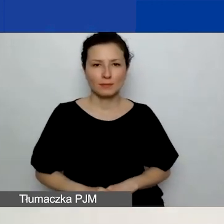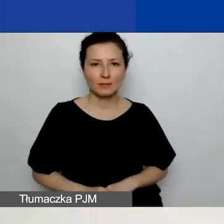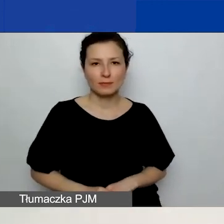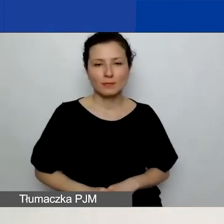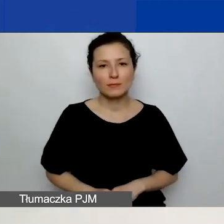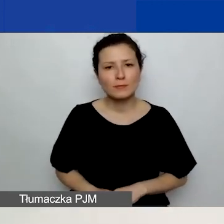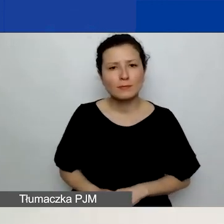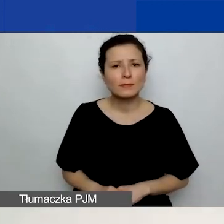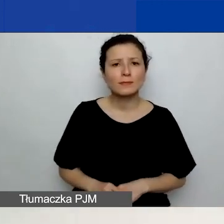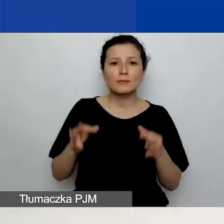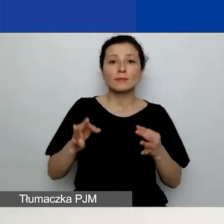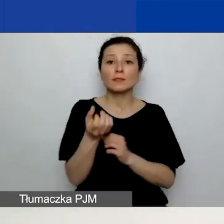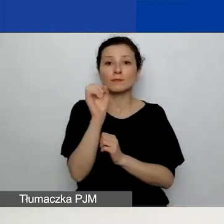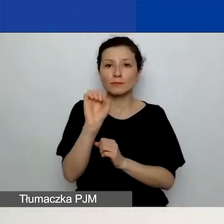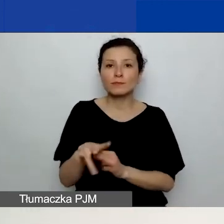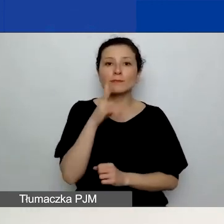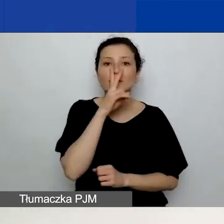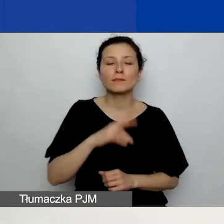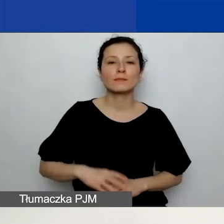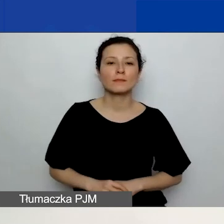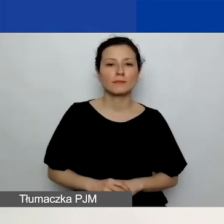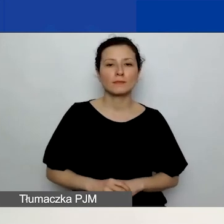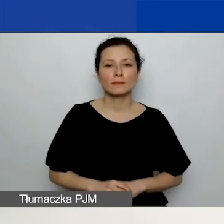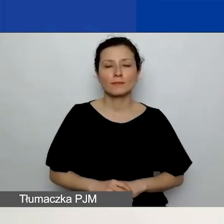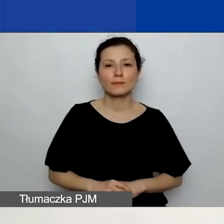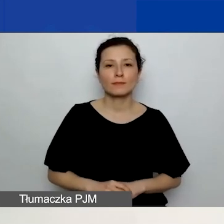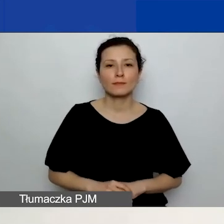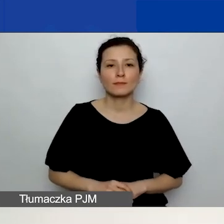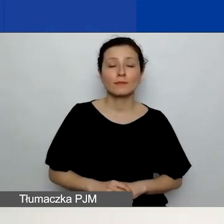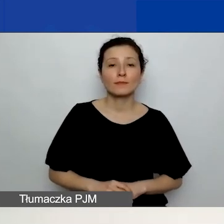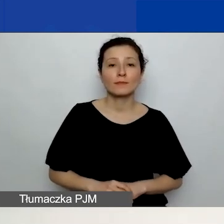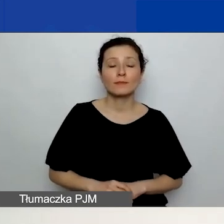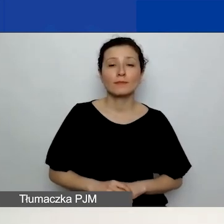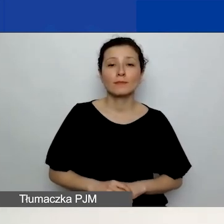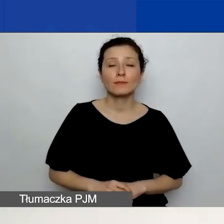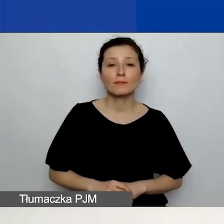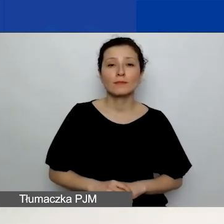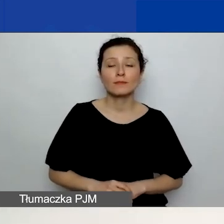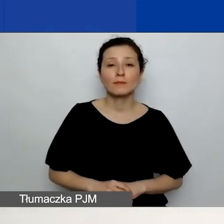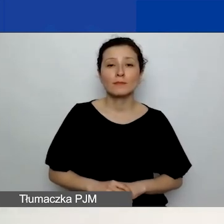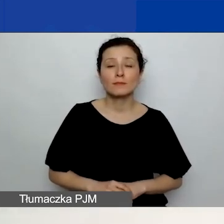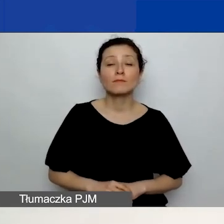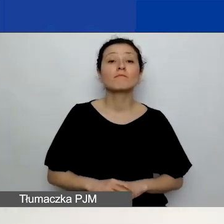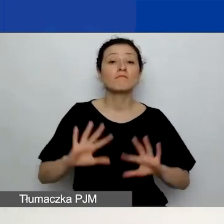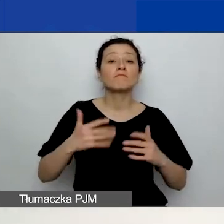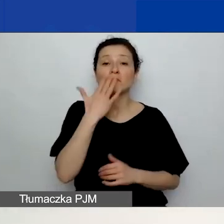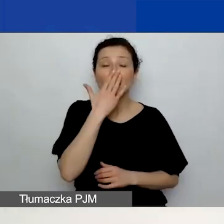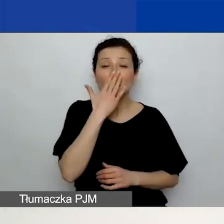Teraz na slajdzie widzicie zrzut pokazujący planowane działania, to pole C11.